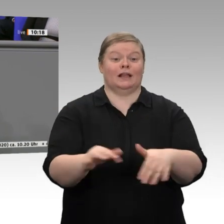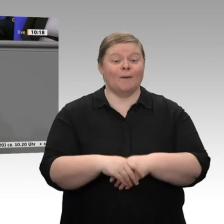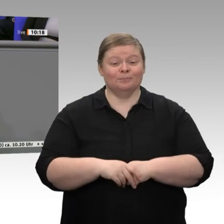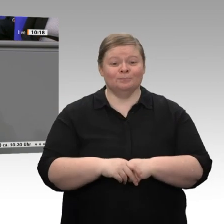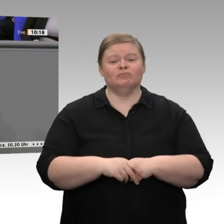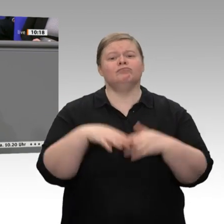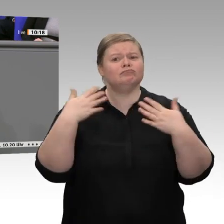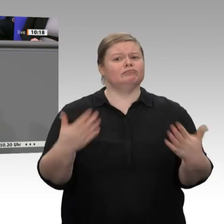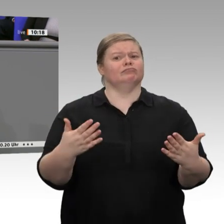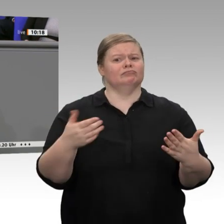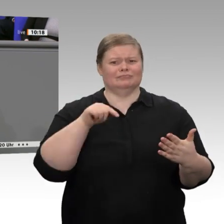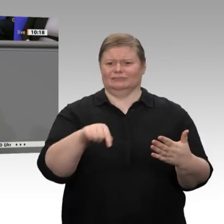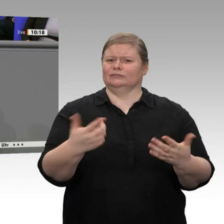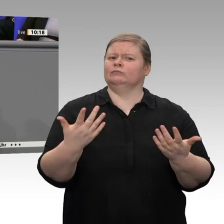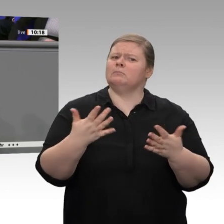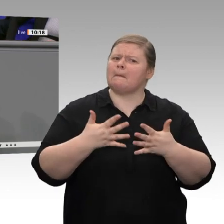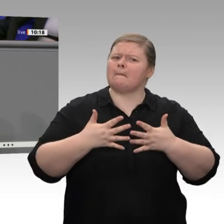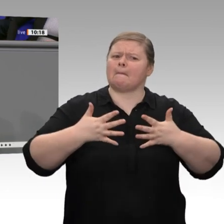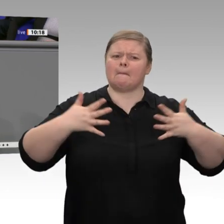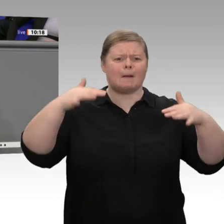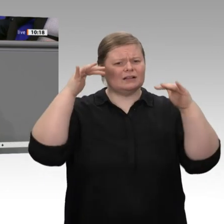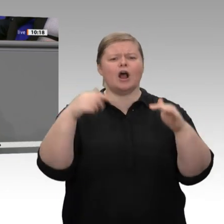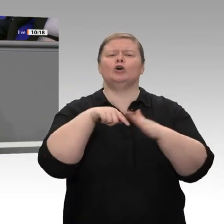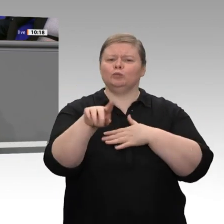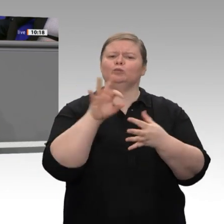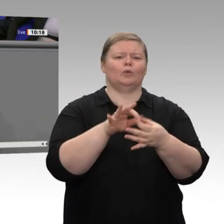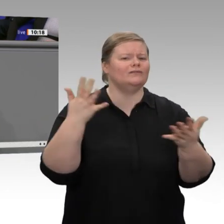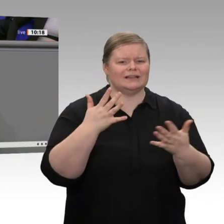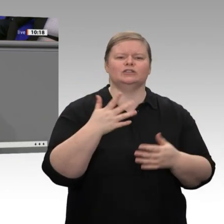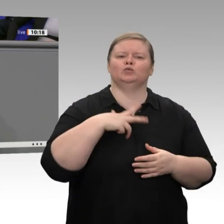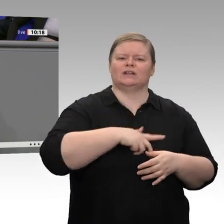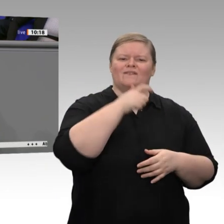Jahr wird die Beschäftigung nochmals zunehmen, um über 200 000 Beschäftigte. Das ist